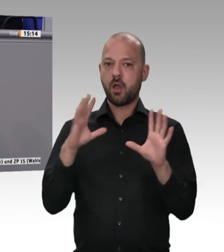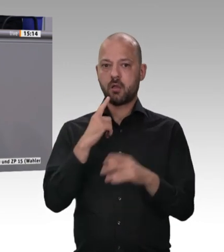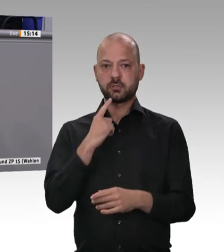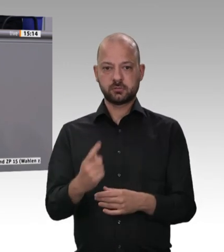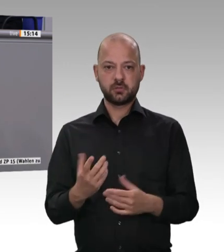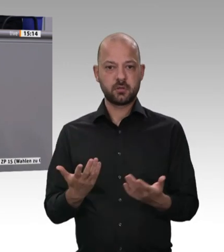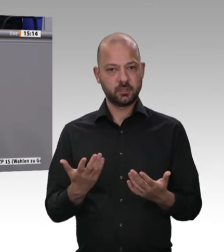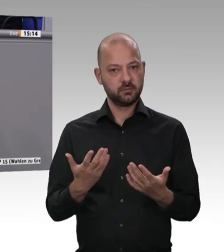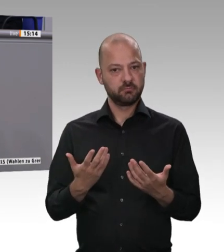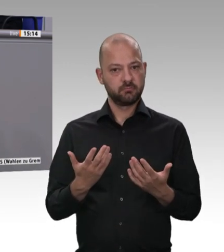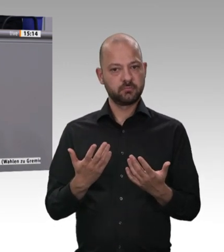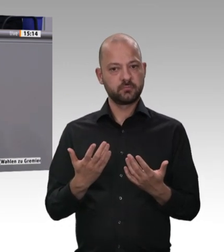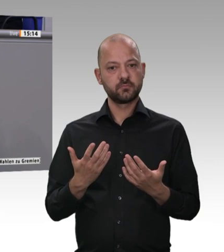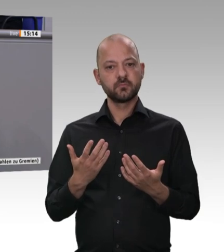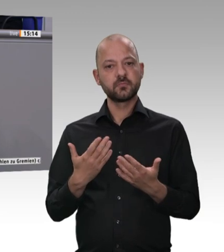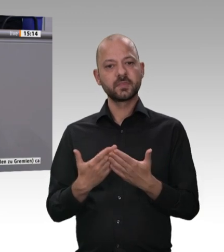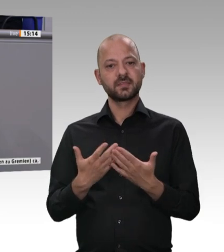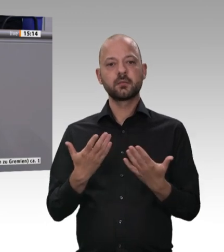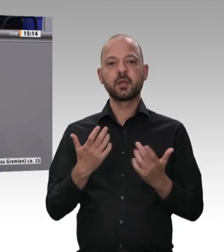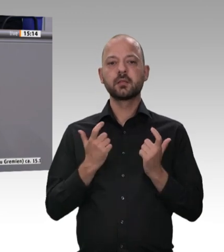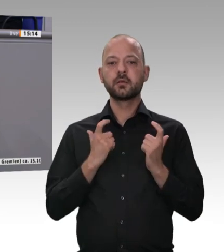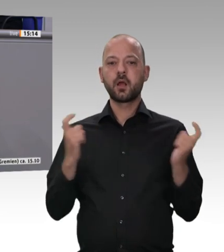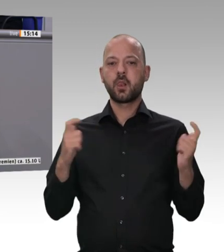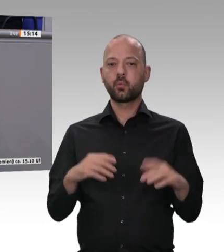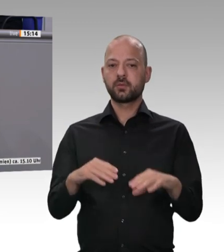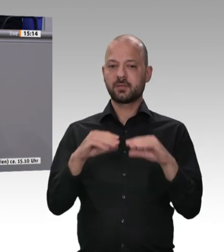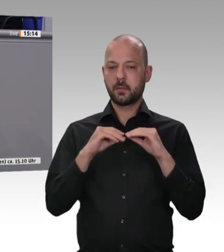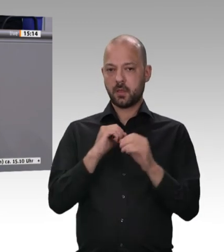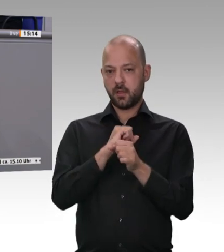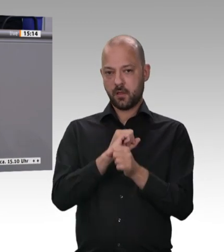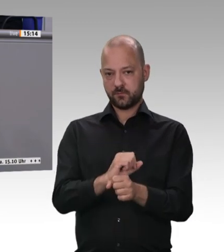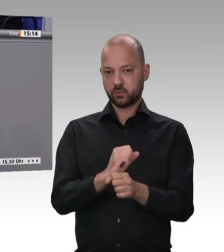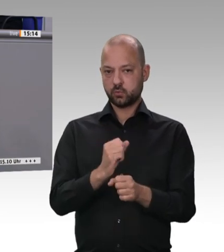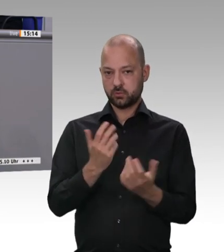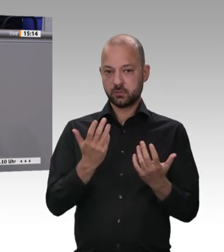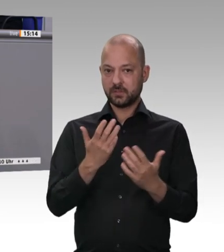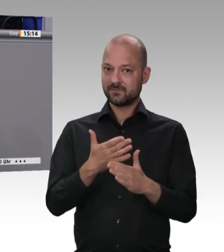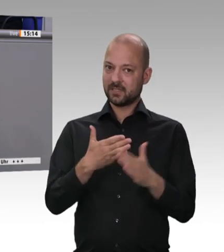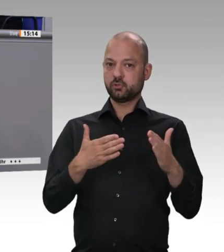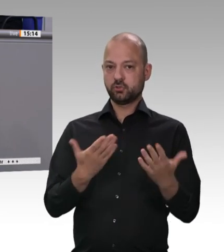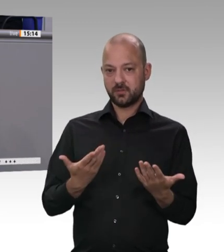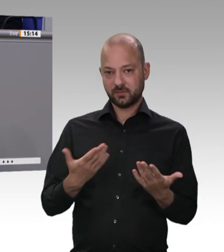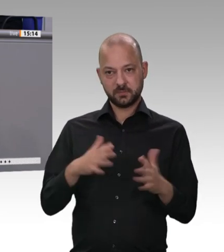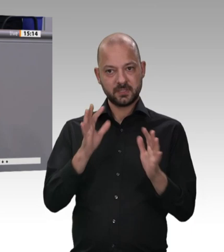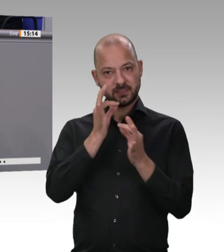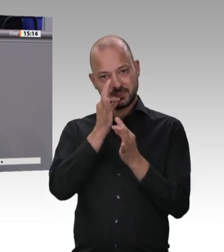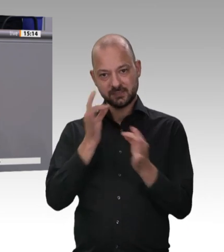sondern stellt auch einen Appell an eine moralische Verantwortung dar, die man hat. Deswegen ist es umso enttäuschender,